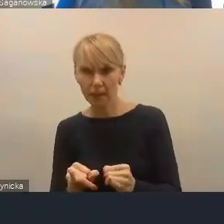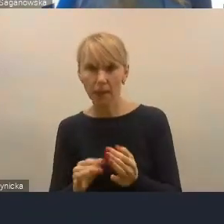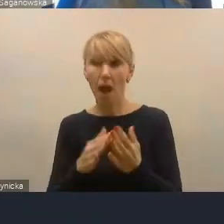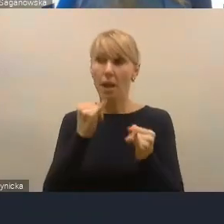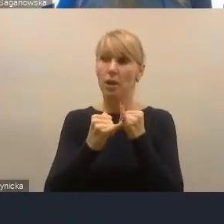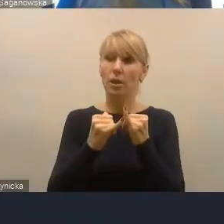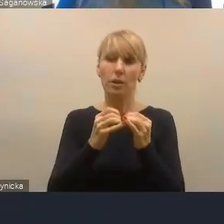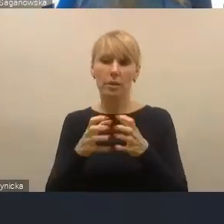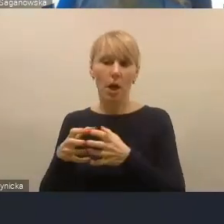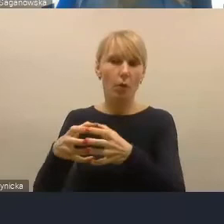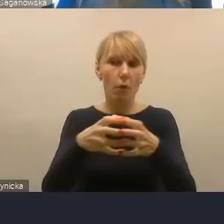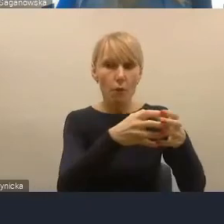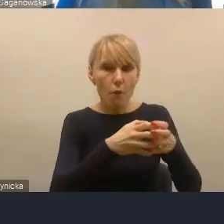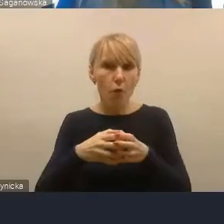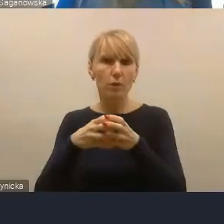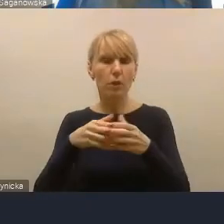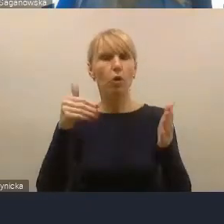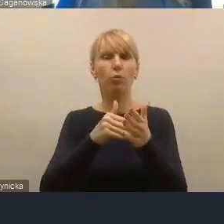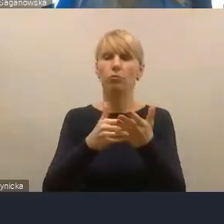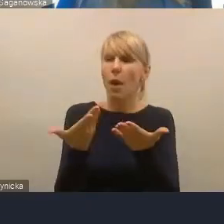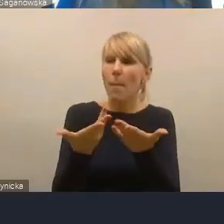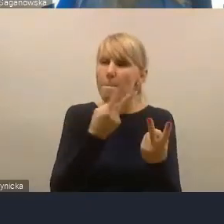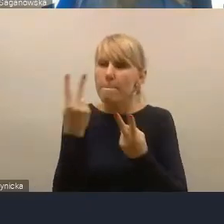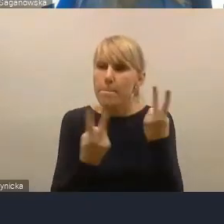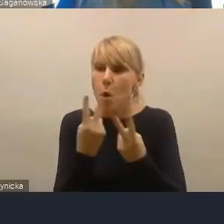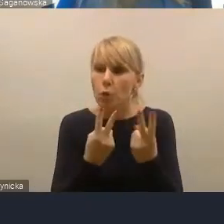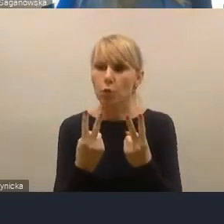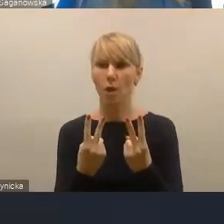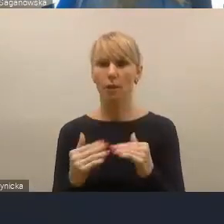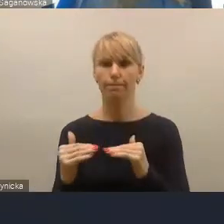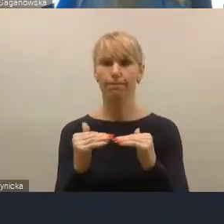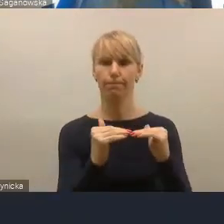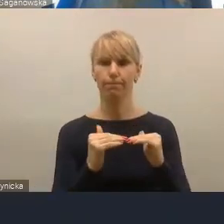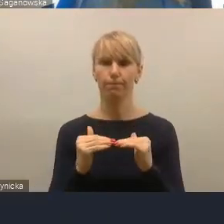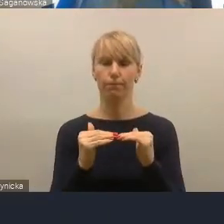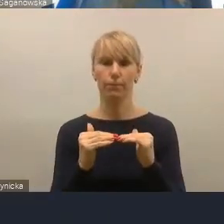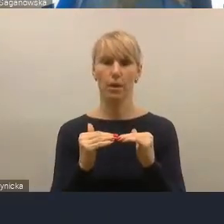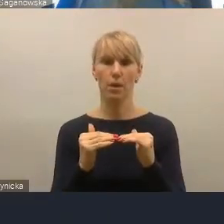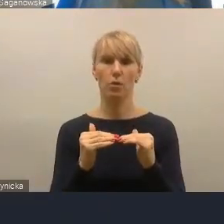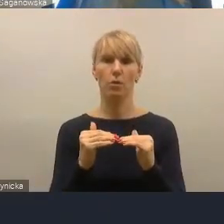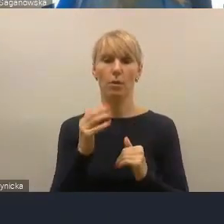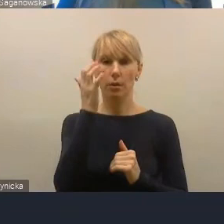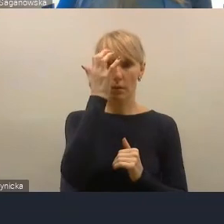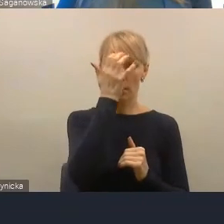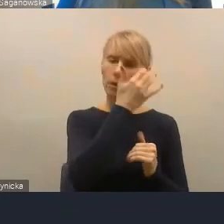to trzeba jakąś wypadkową poszukać. I to nie jest łatwe i dlatego pokazać te kryteria funkcjonalne,